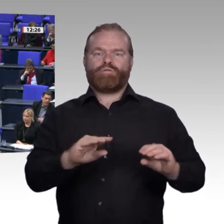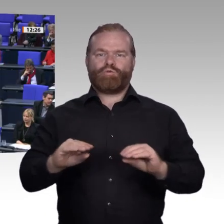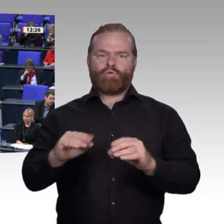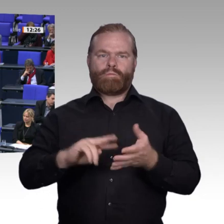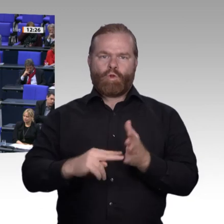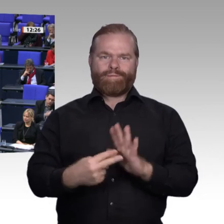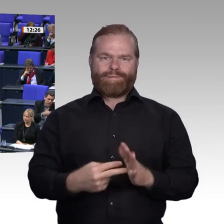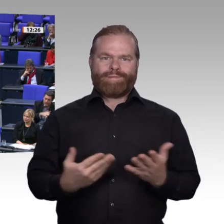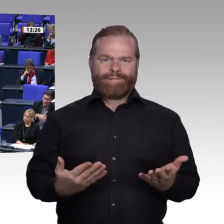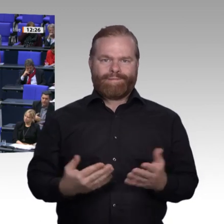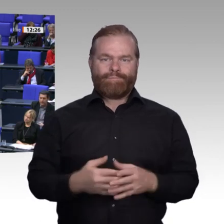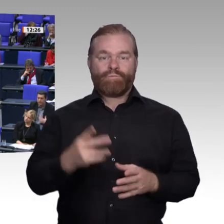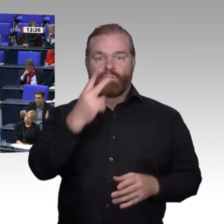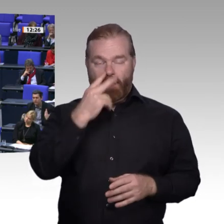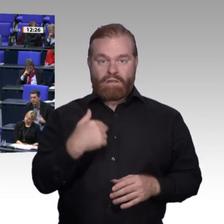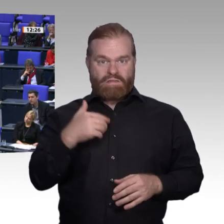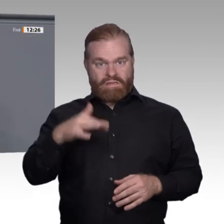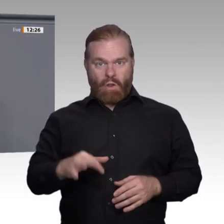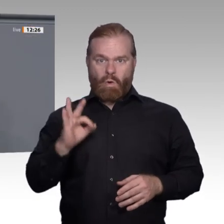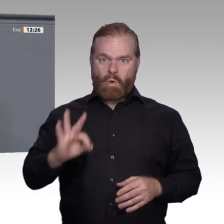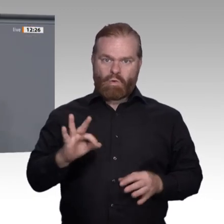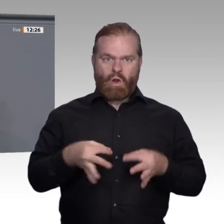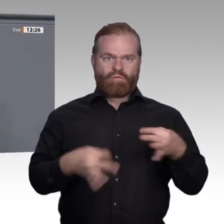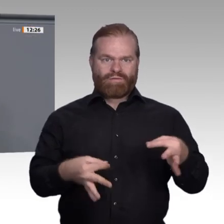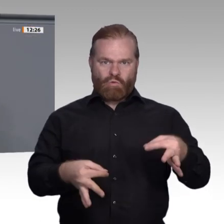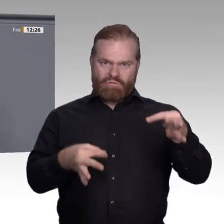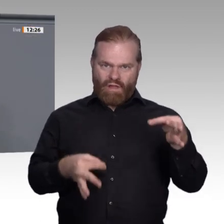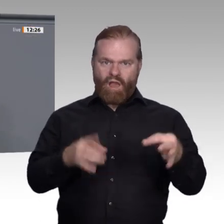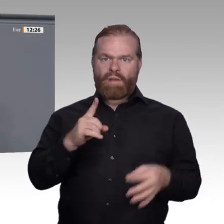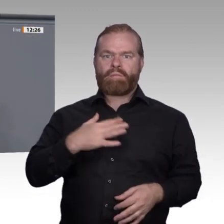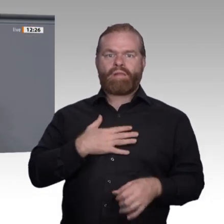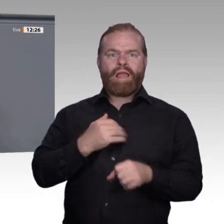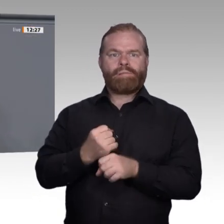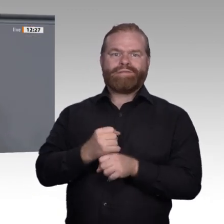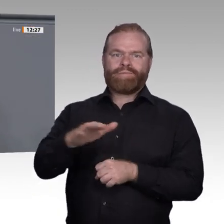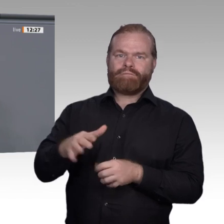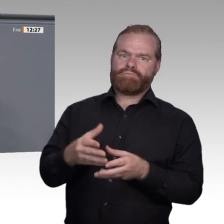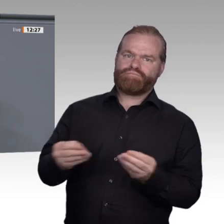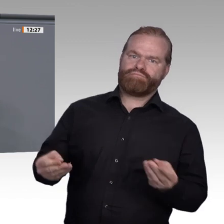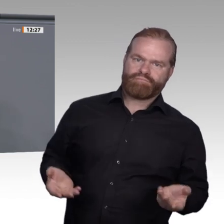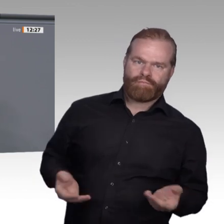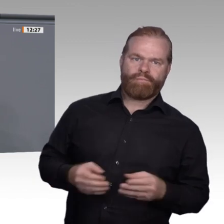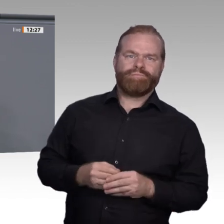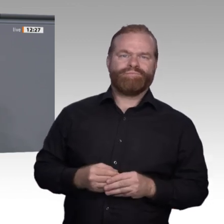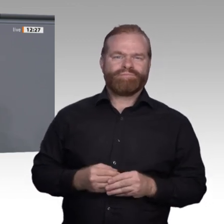Beides nimmt den Menschen die Angst vor dem Wandel. Wir Linke bringen genau das